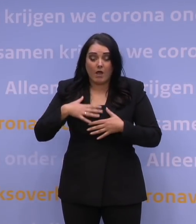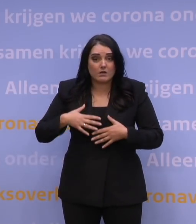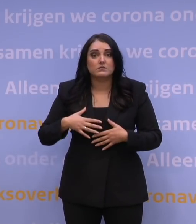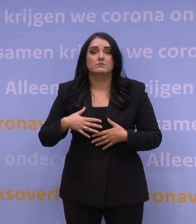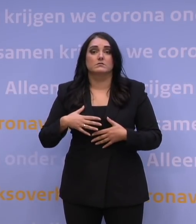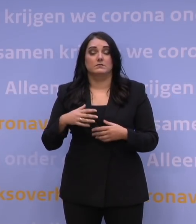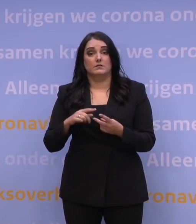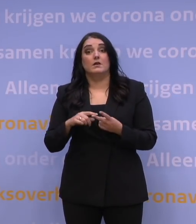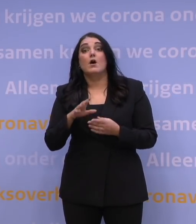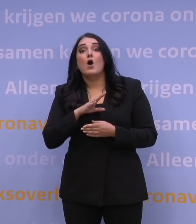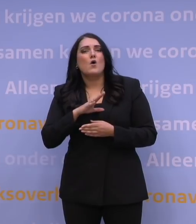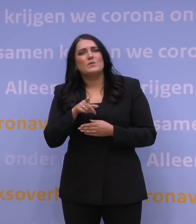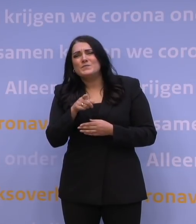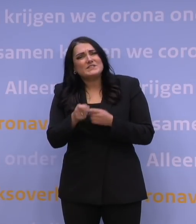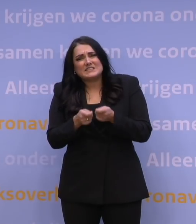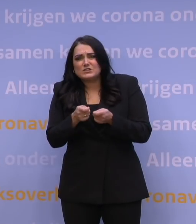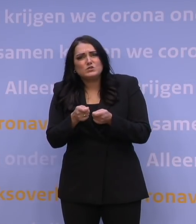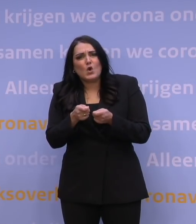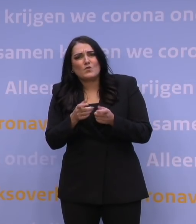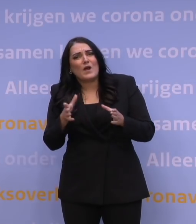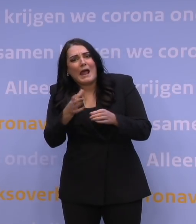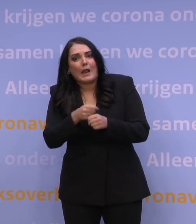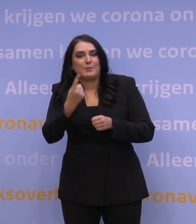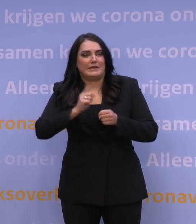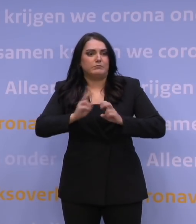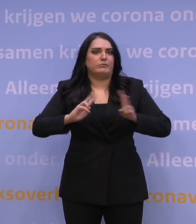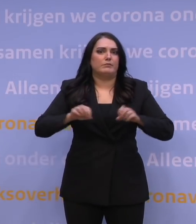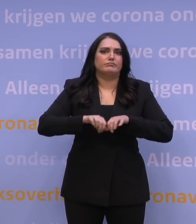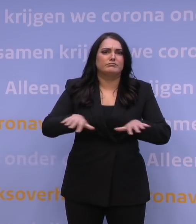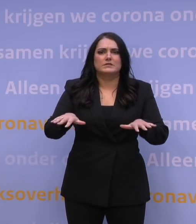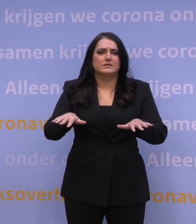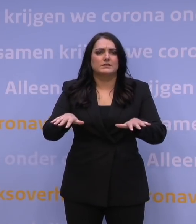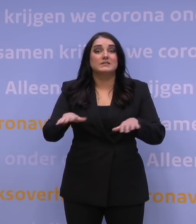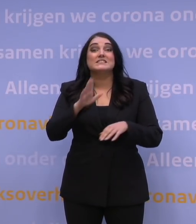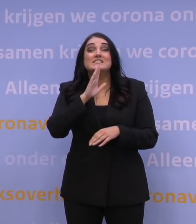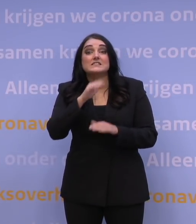zorg dat u niet bijdraagt aan de verspreiding van het virus. Bent u ouder dan 70,